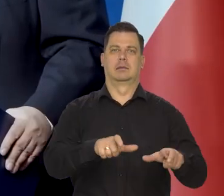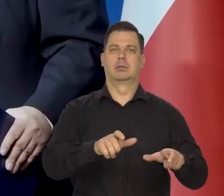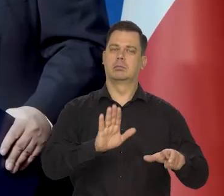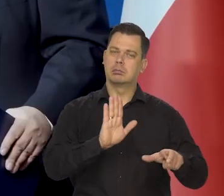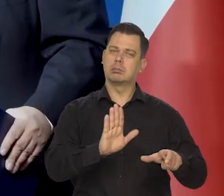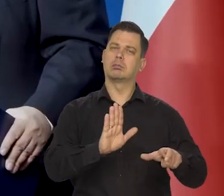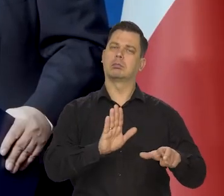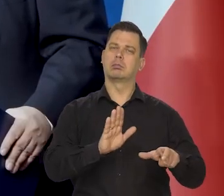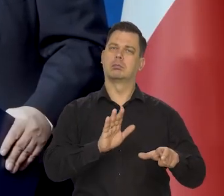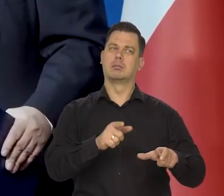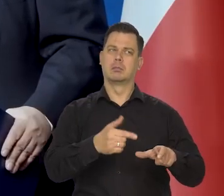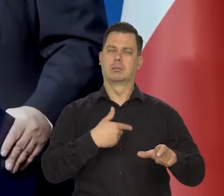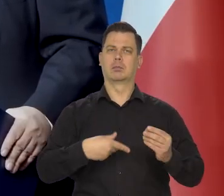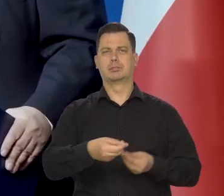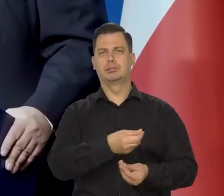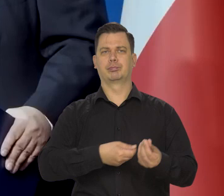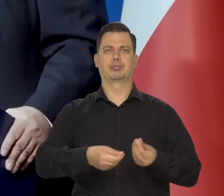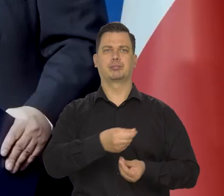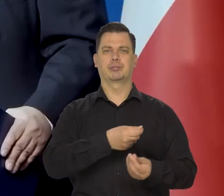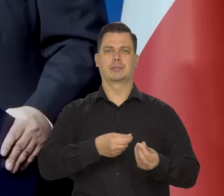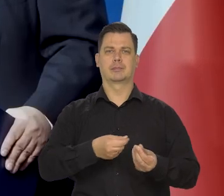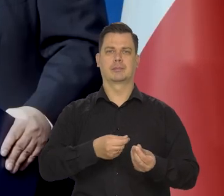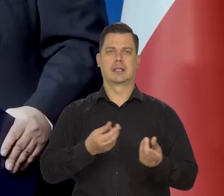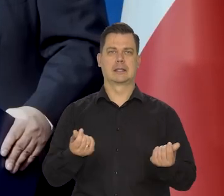zbyt wysoką ceną pieniądza.